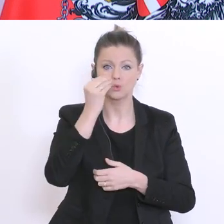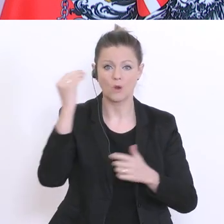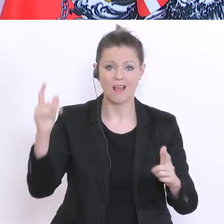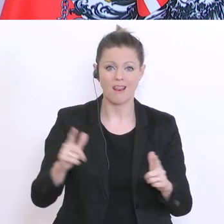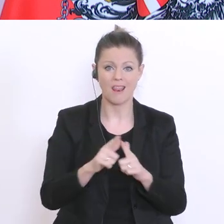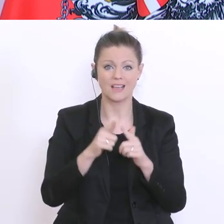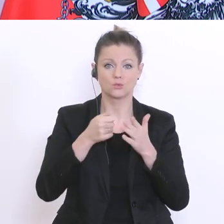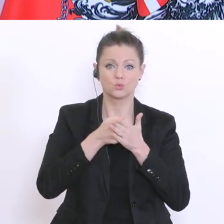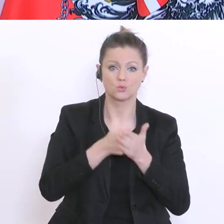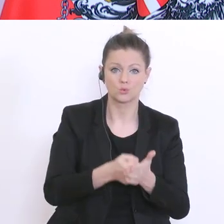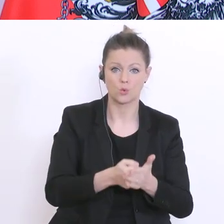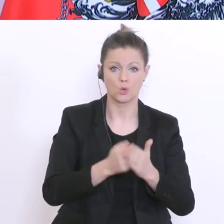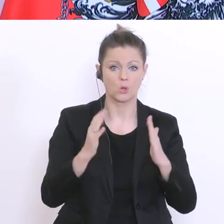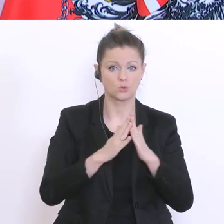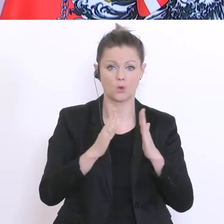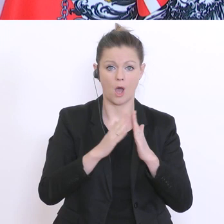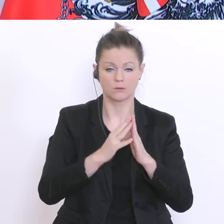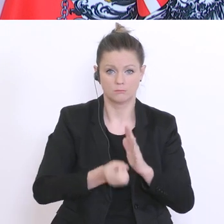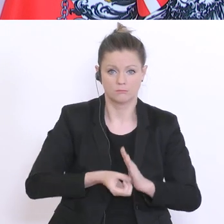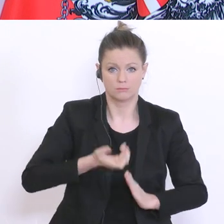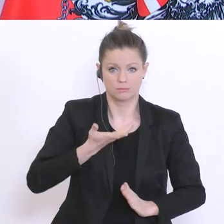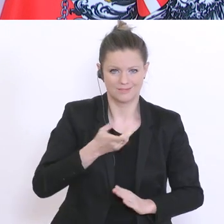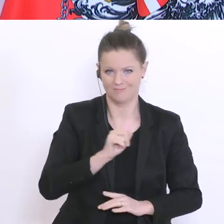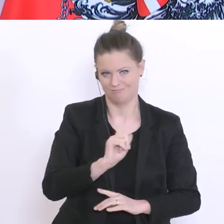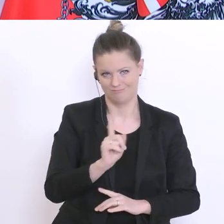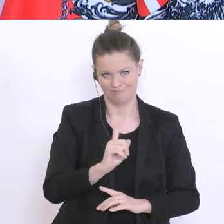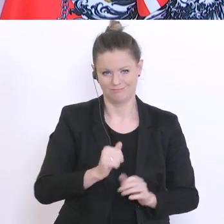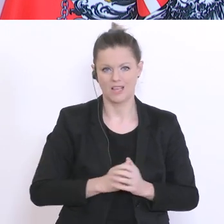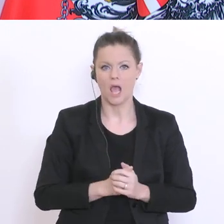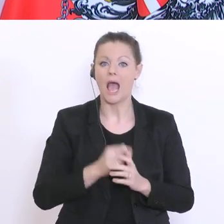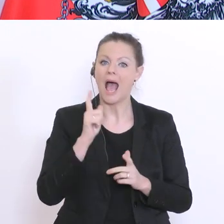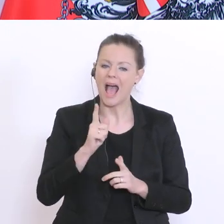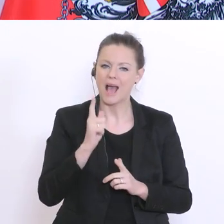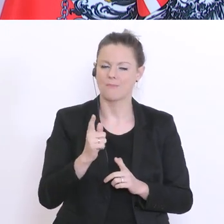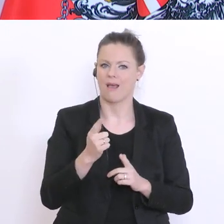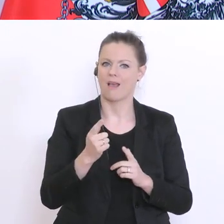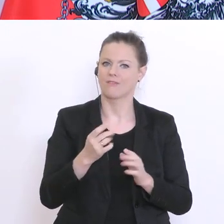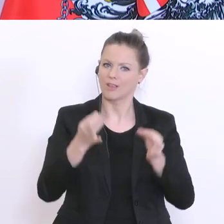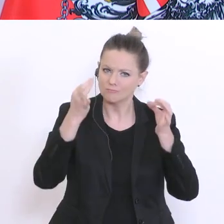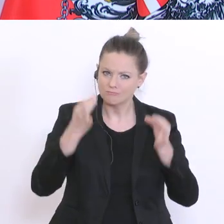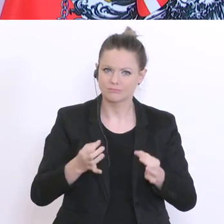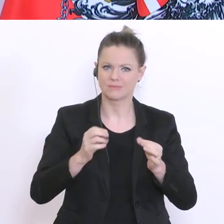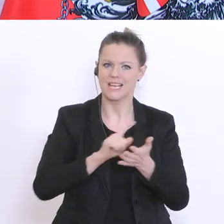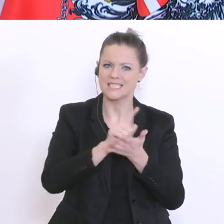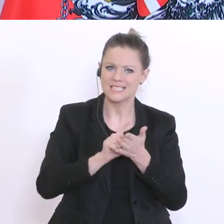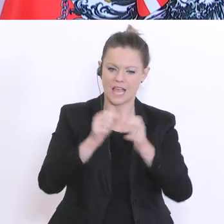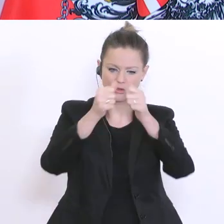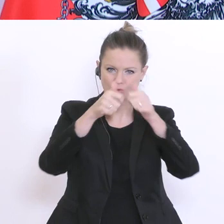zu entfalten. Aber ein geregelter Alltag zu Hause mit Zeitstruktur und Aufgaben ist ein